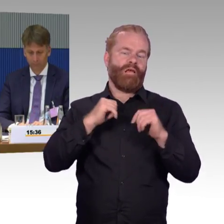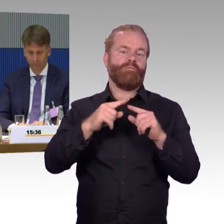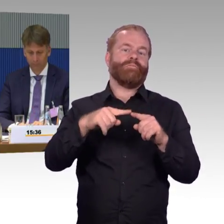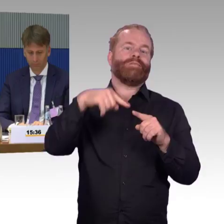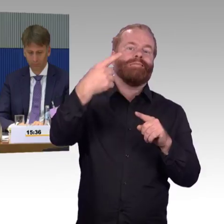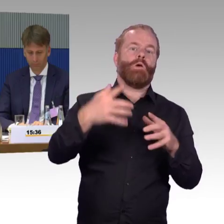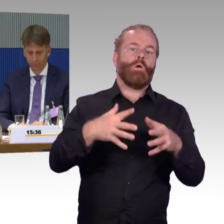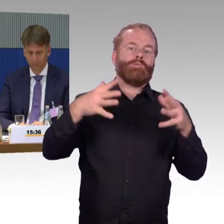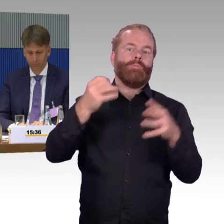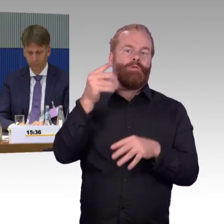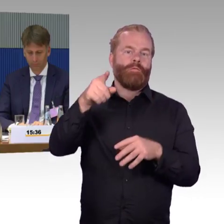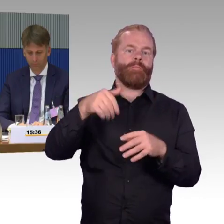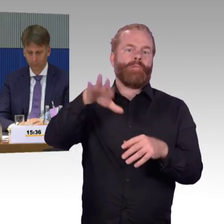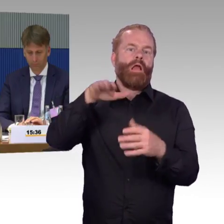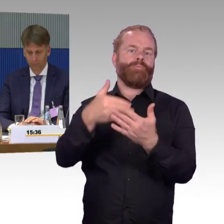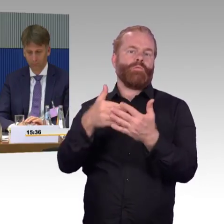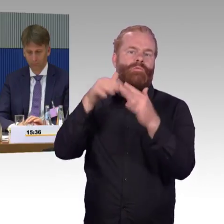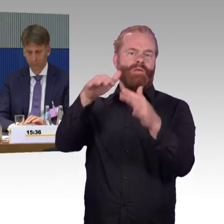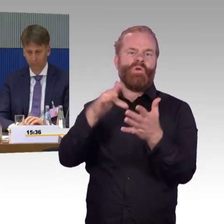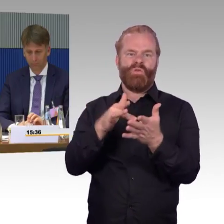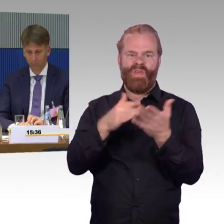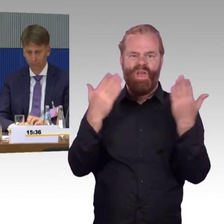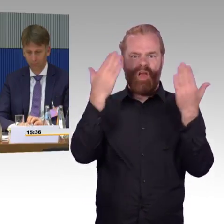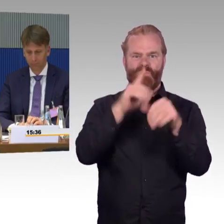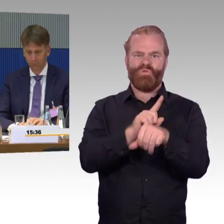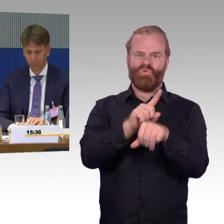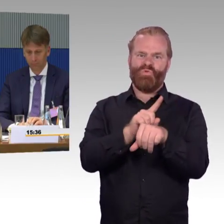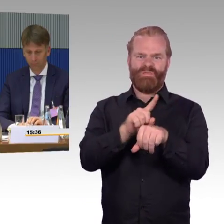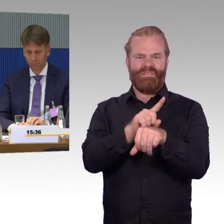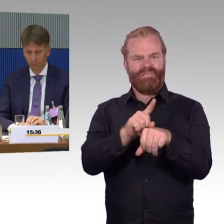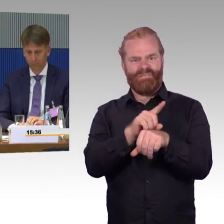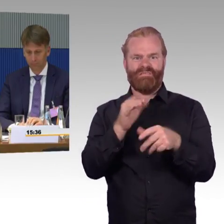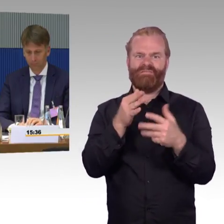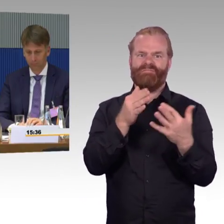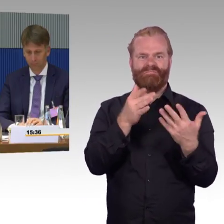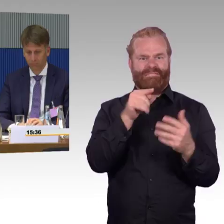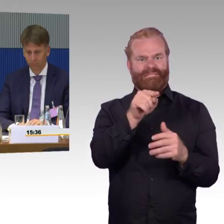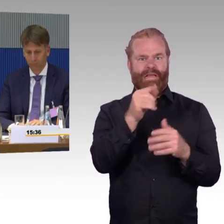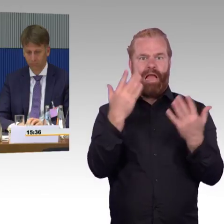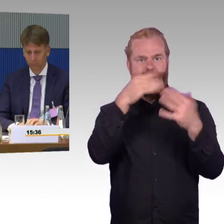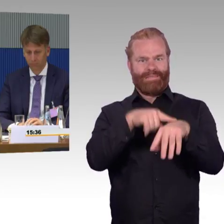Das, was dann immer ist, das ist jetzt hier auch schon mal dargestellt worden, dann ist natürlich die Frage,